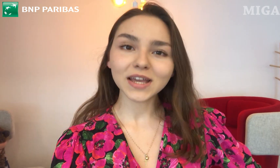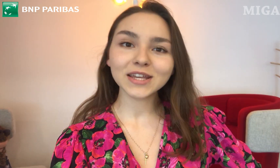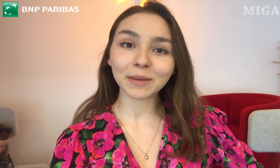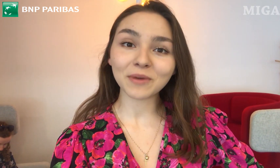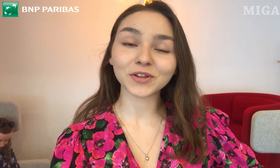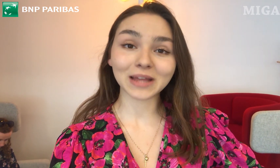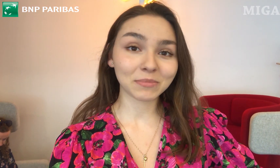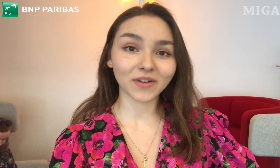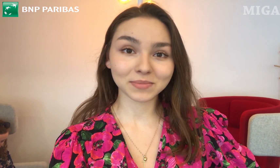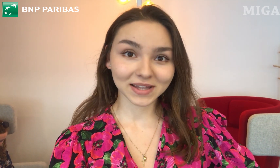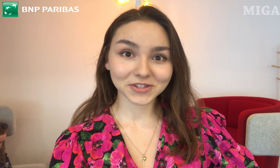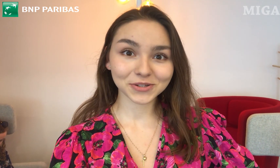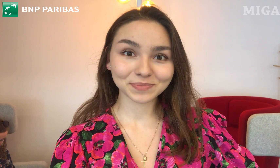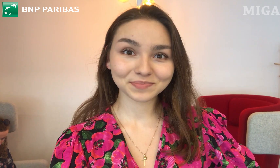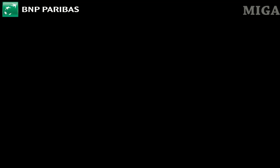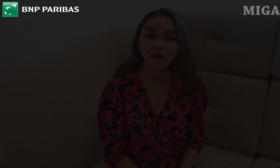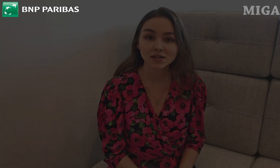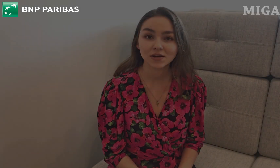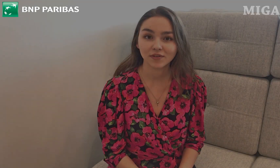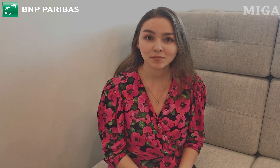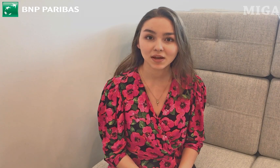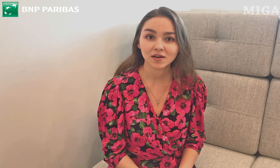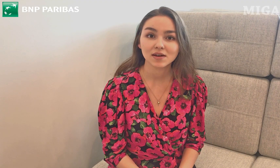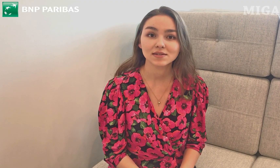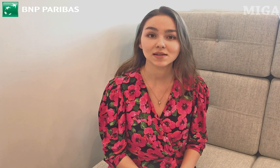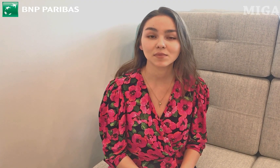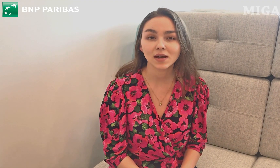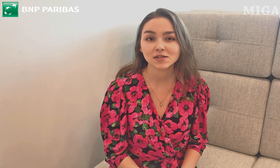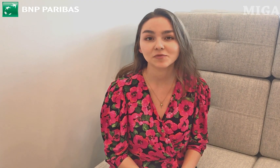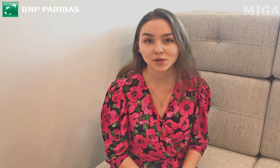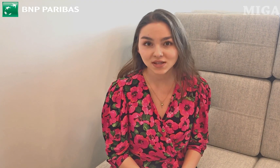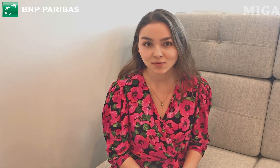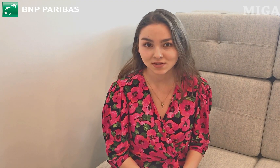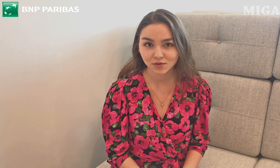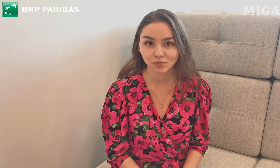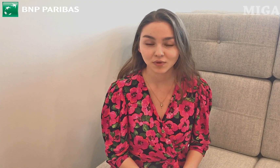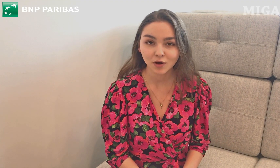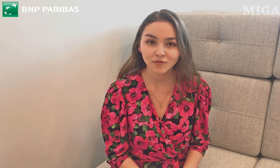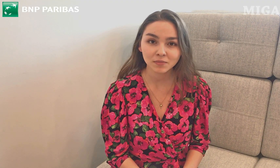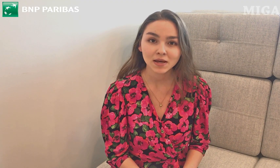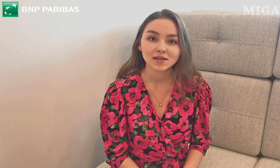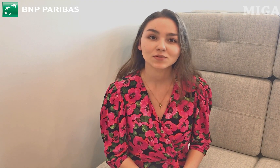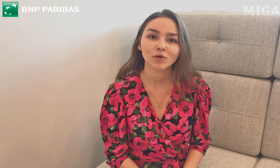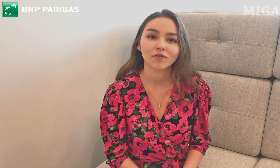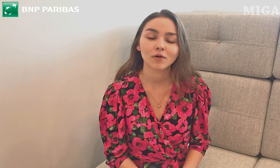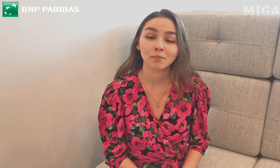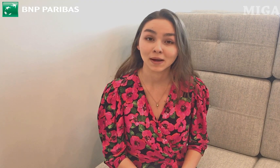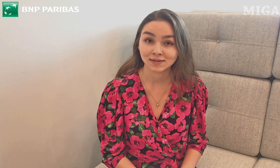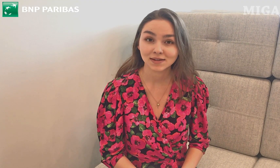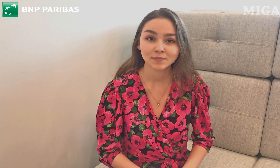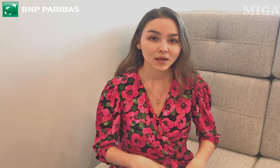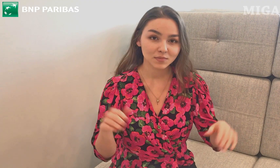i na pewno dam Wam znać. Pokażę Wam, jak zamigać w PJM słowo "bank".